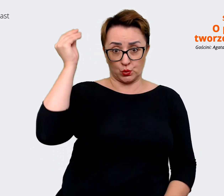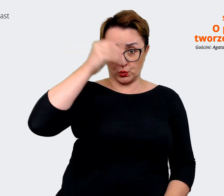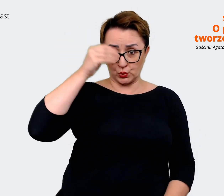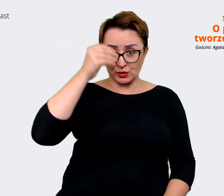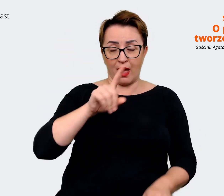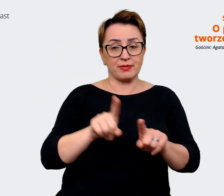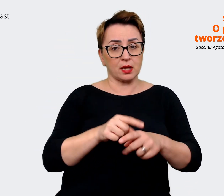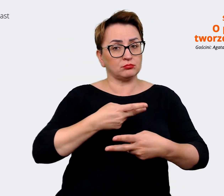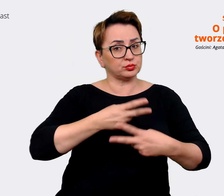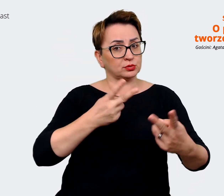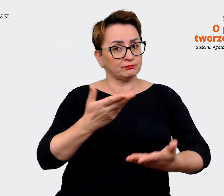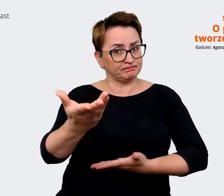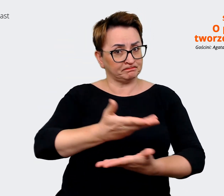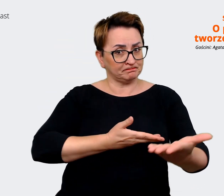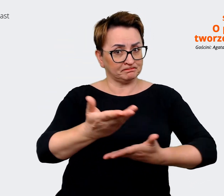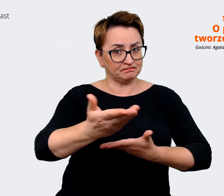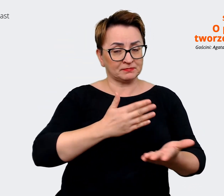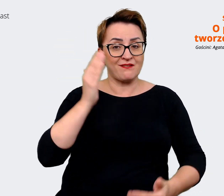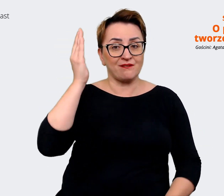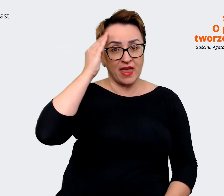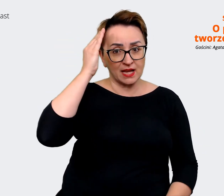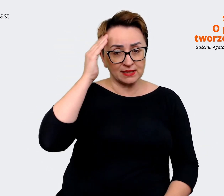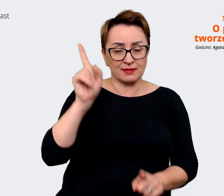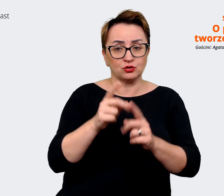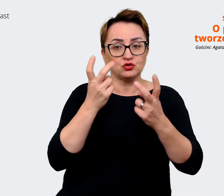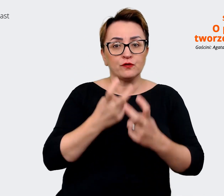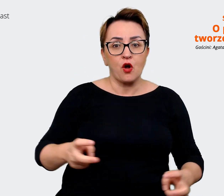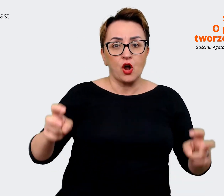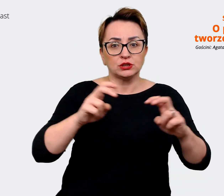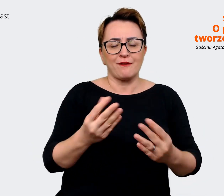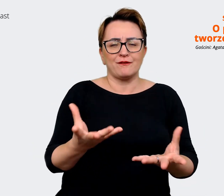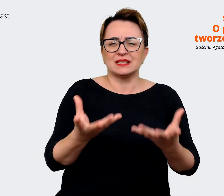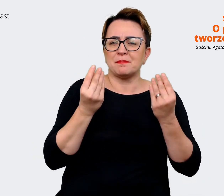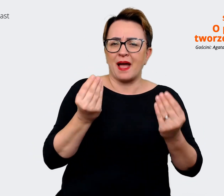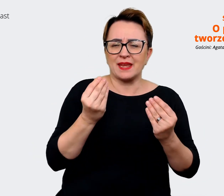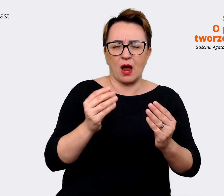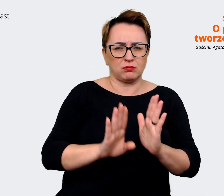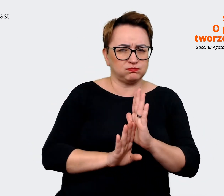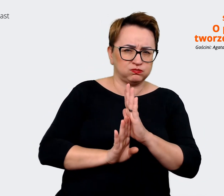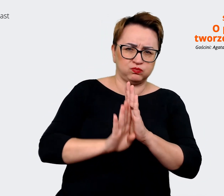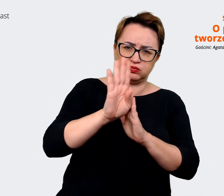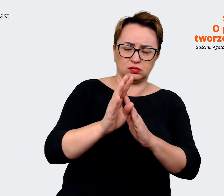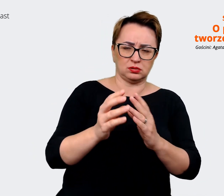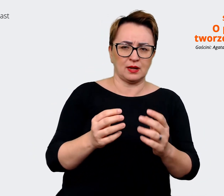się też wiedzą i tworzyć wspaniałe czołowe zespoły. Z drugiej strony technologia jest